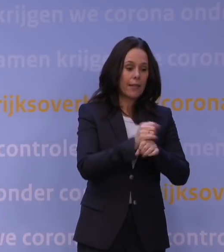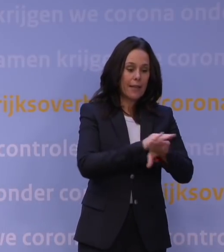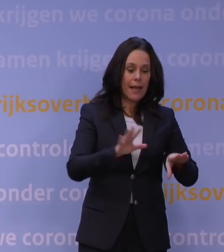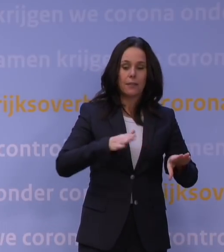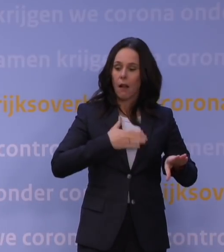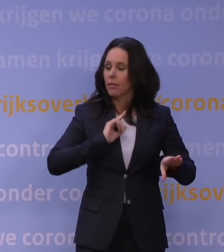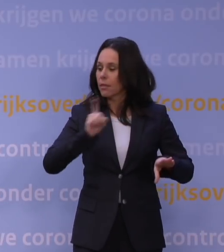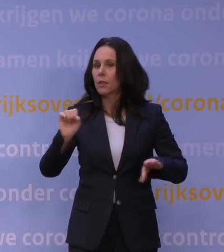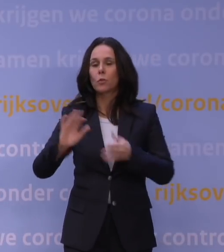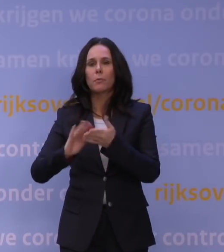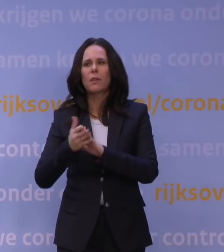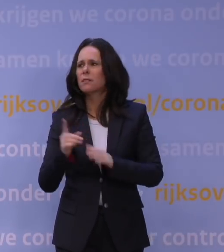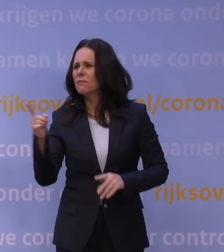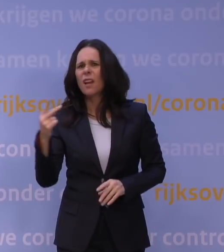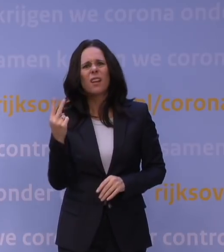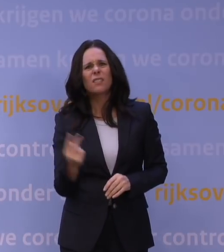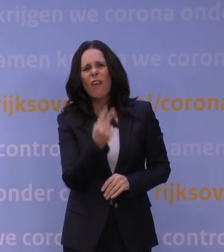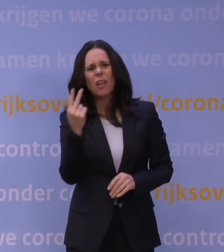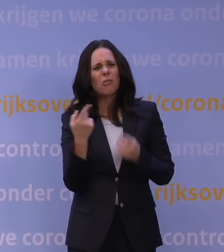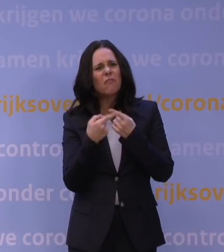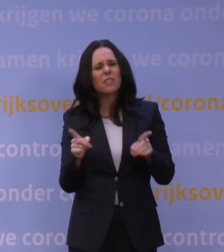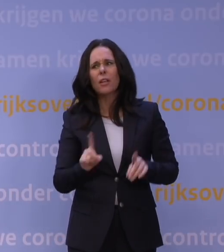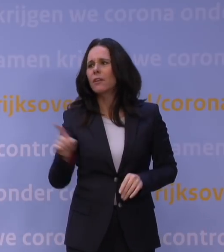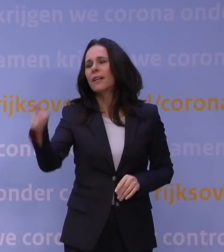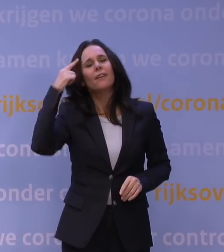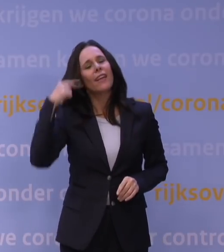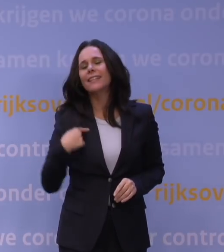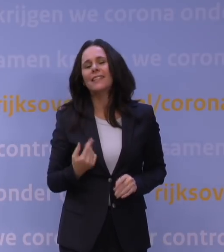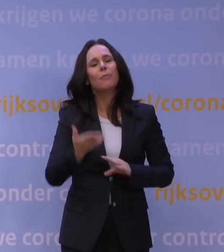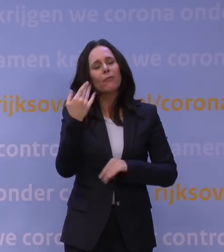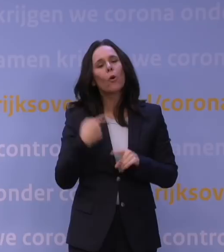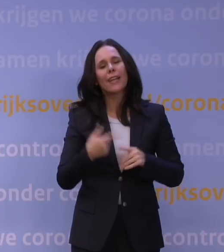Wat maken die twee uur dan uit? Ik zou het niet weten, maar we hebben het vorige keer ook zo gedaan,